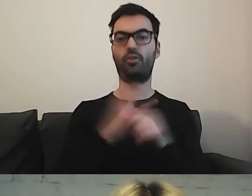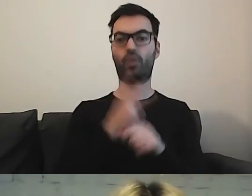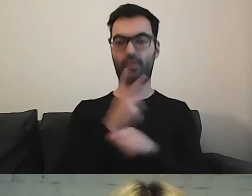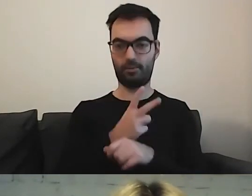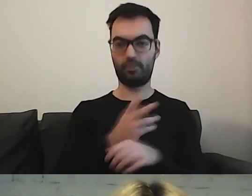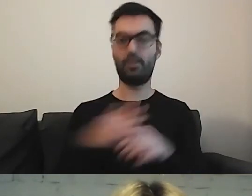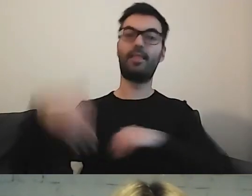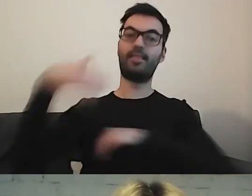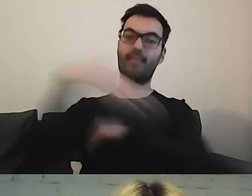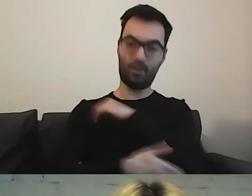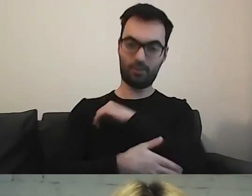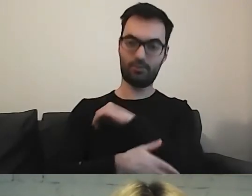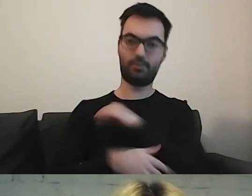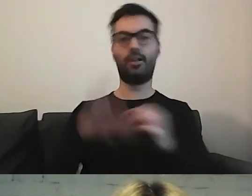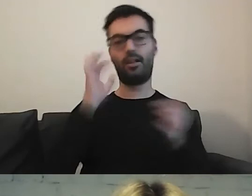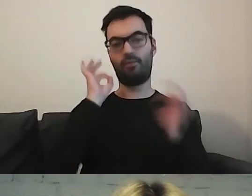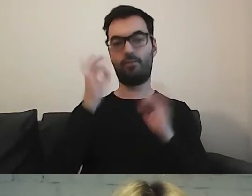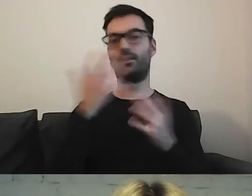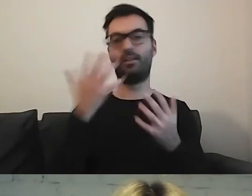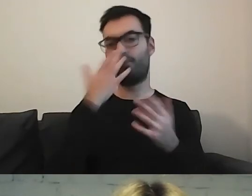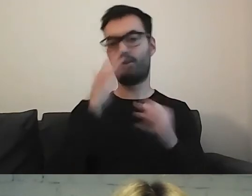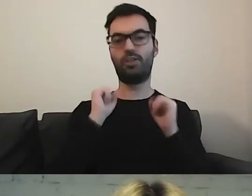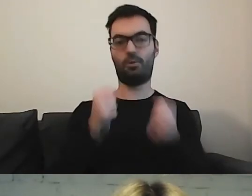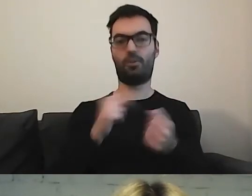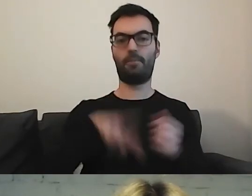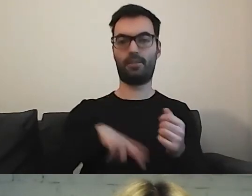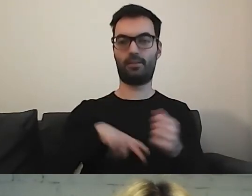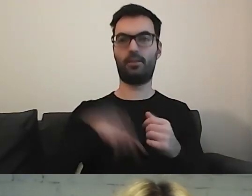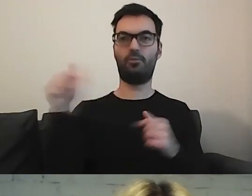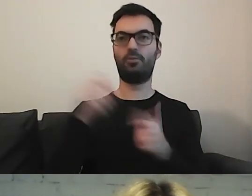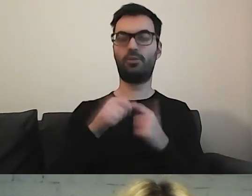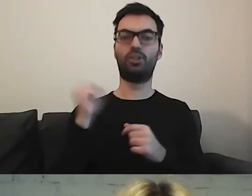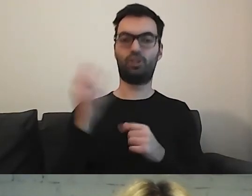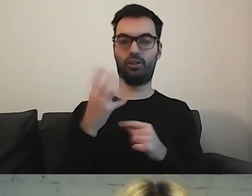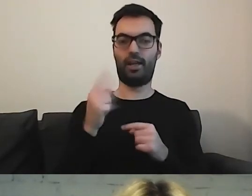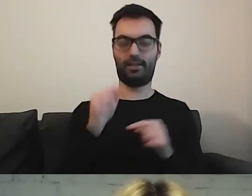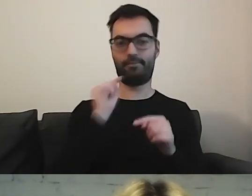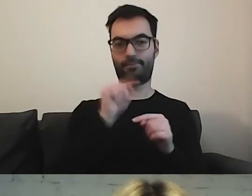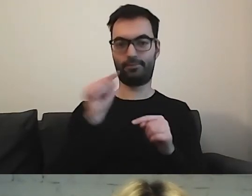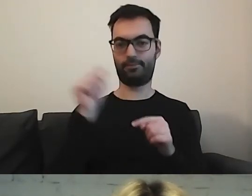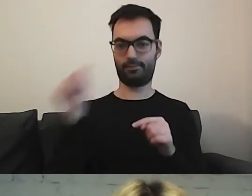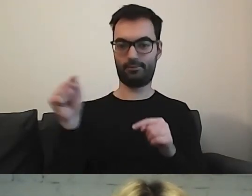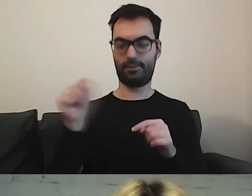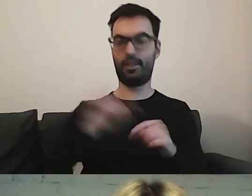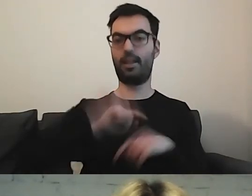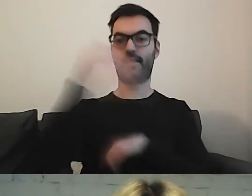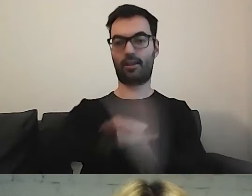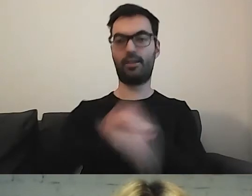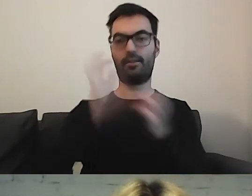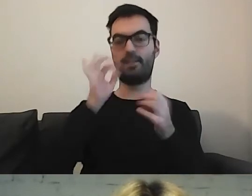Na końcu jest informacja o działalności ministerstwa. Musimy wykonać cztery kroki, żeby w informacji o działalności ministerstwa